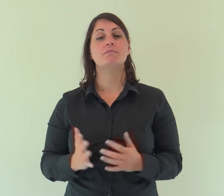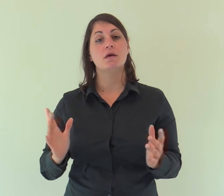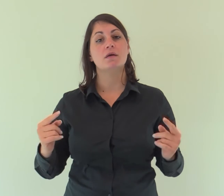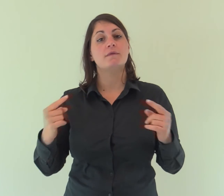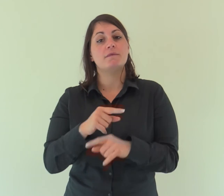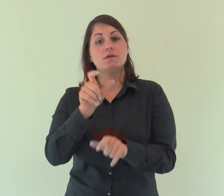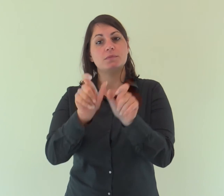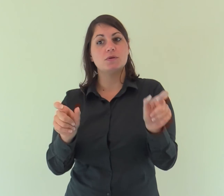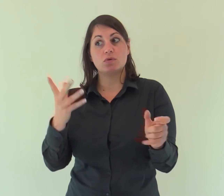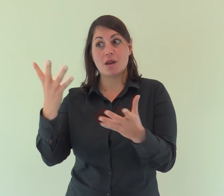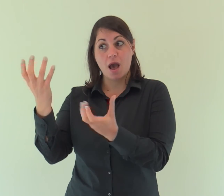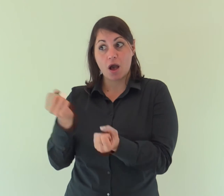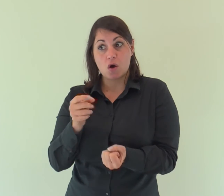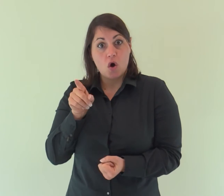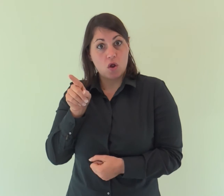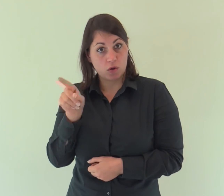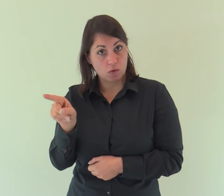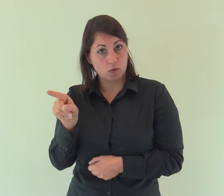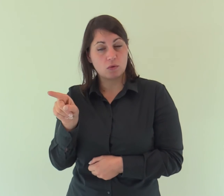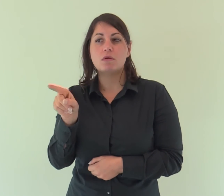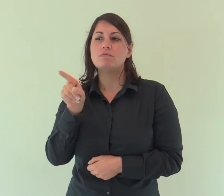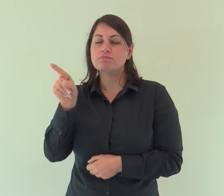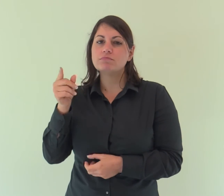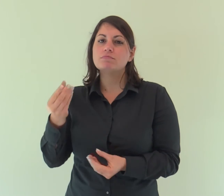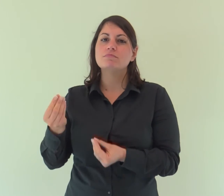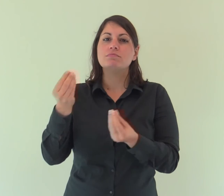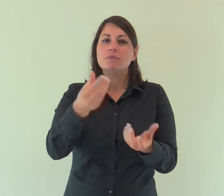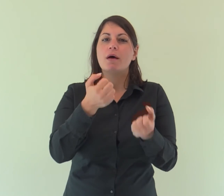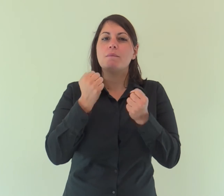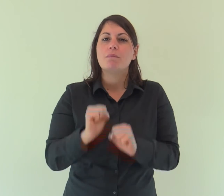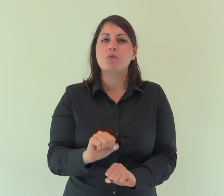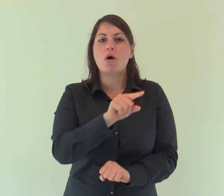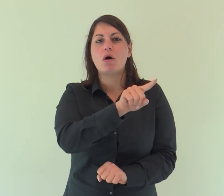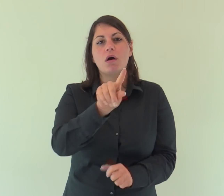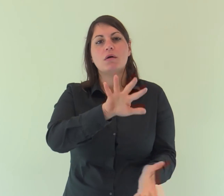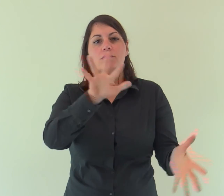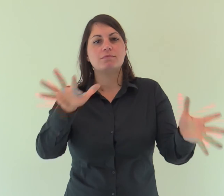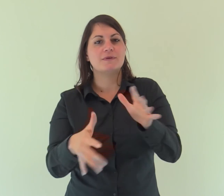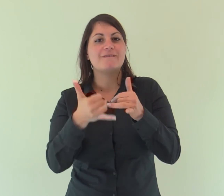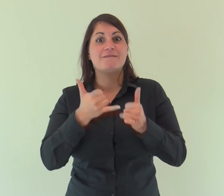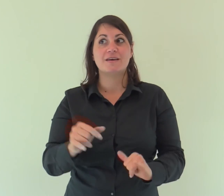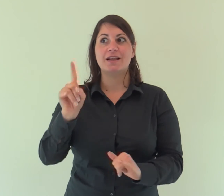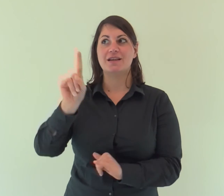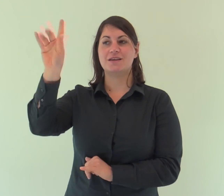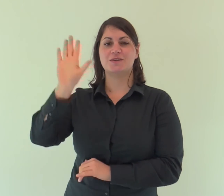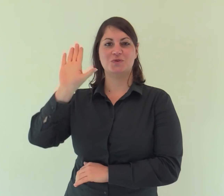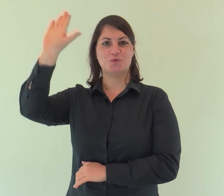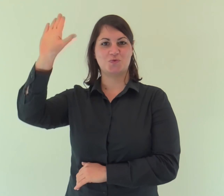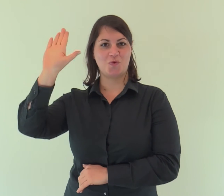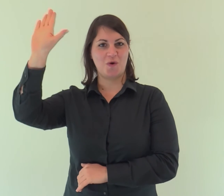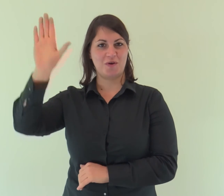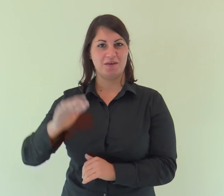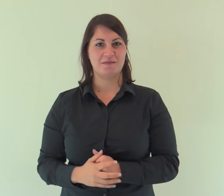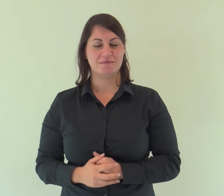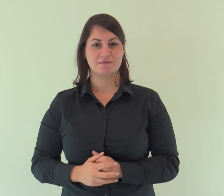A quanti però lo hanno accolto ha dato potere di diventare figli di Dio: